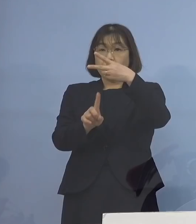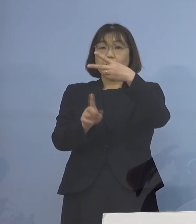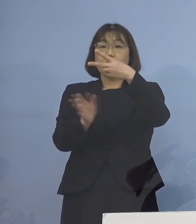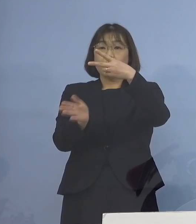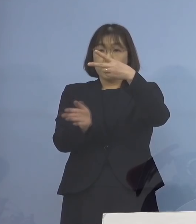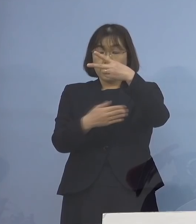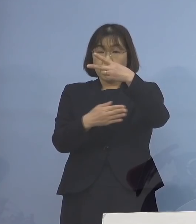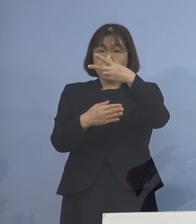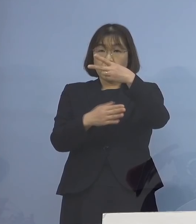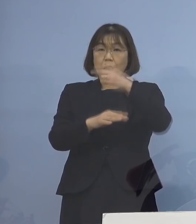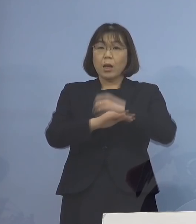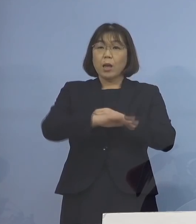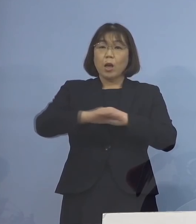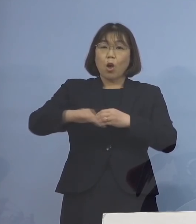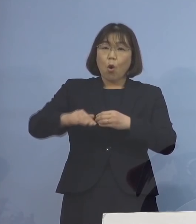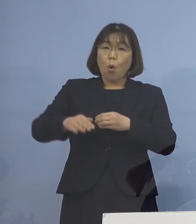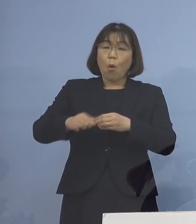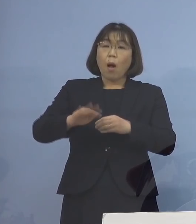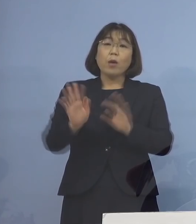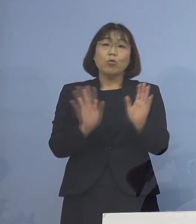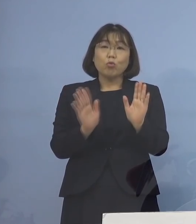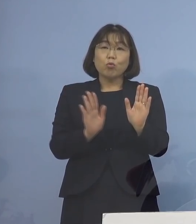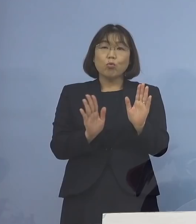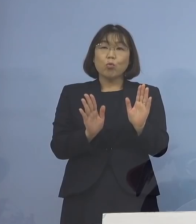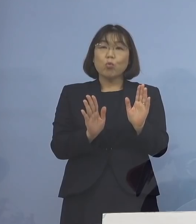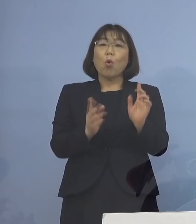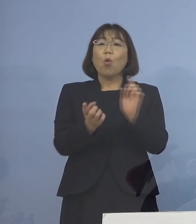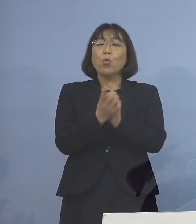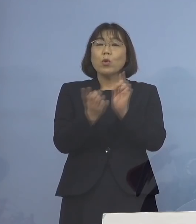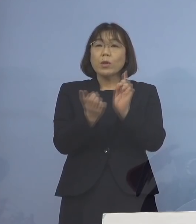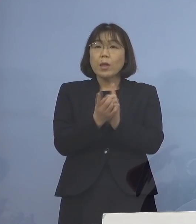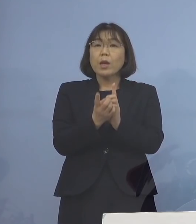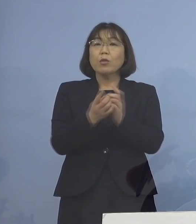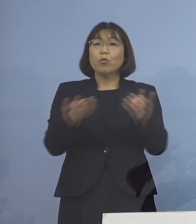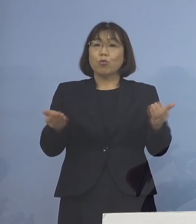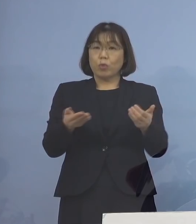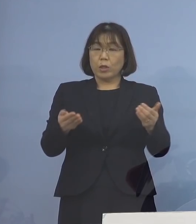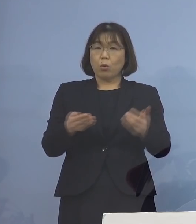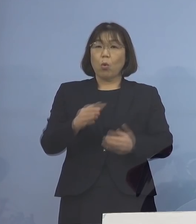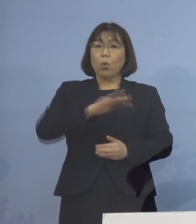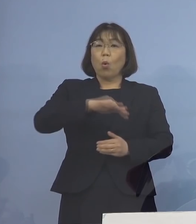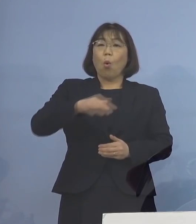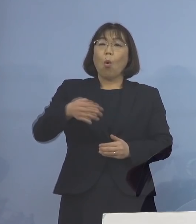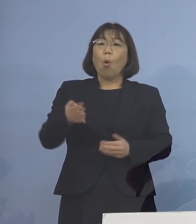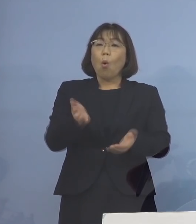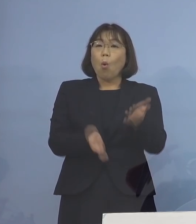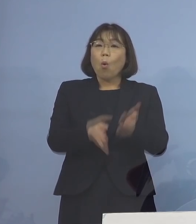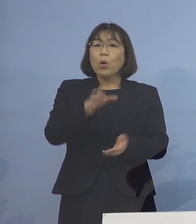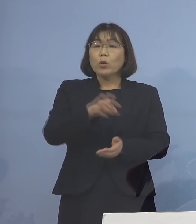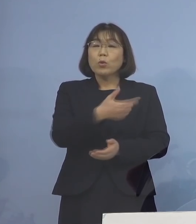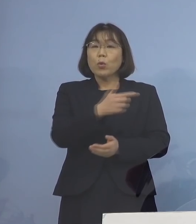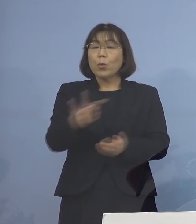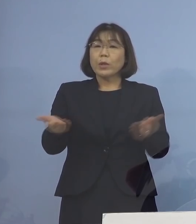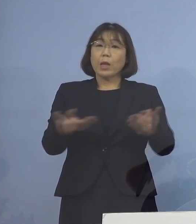乳幼児と接することが職種である 保育所などの職員の皆さん方を対象に